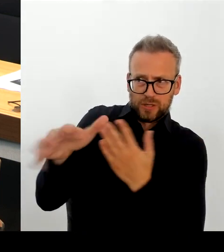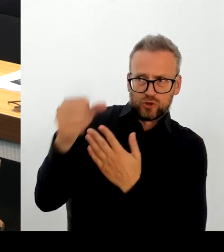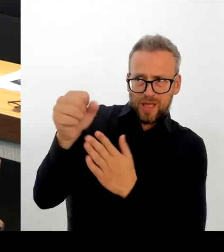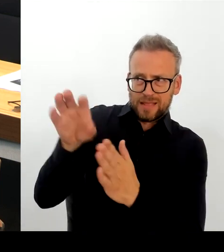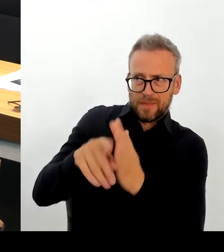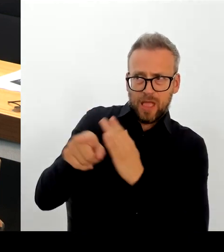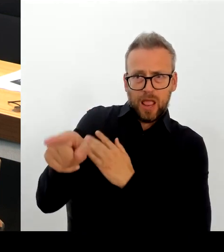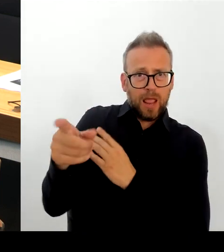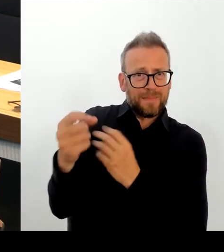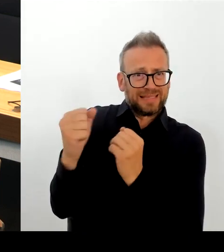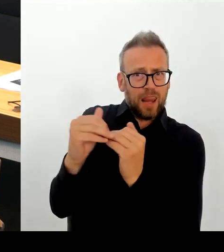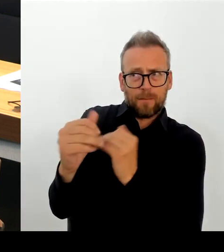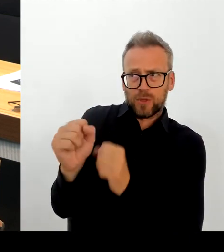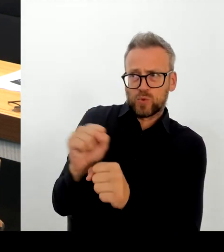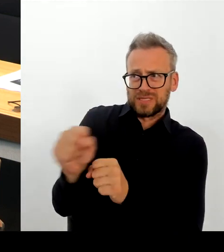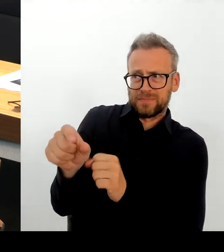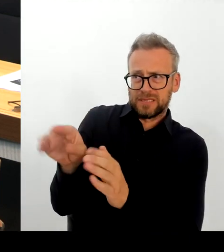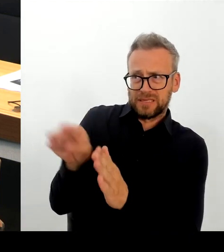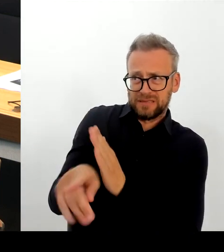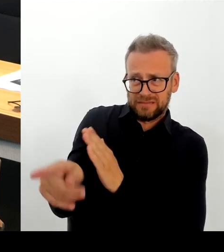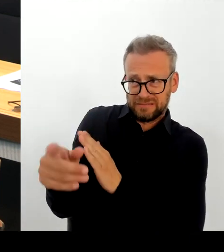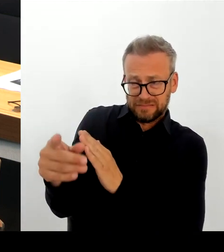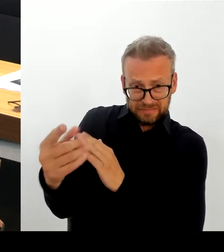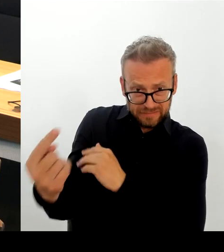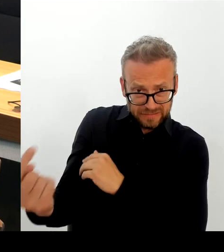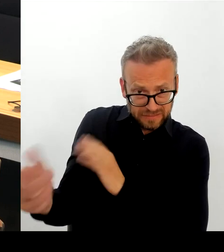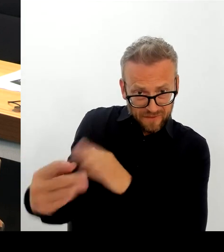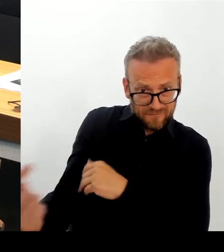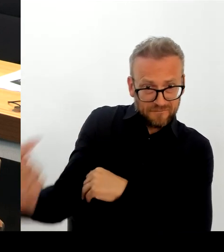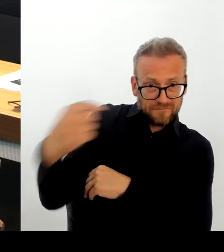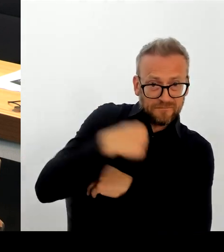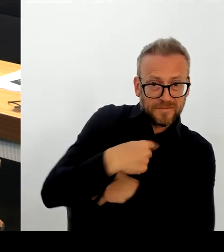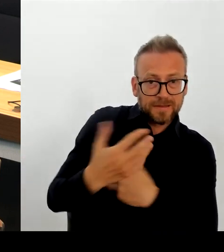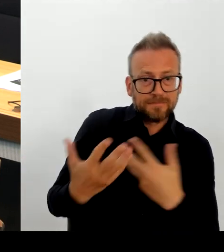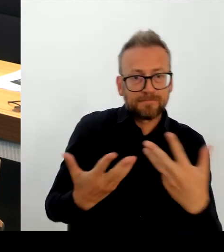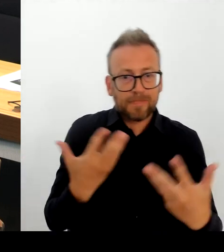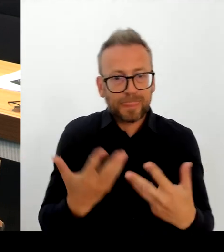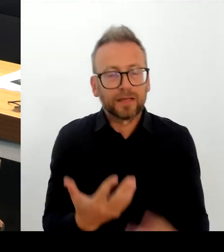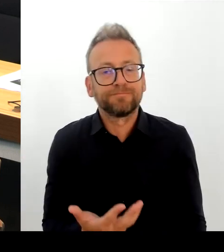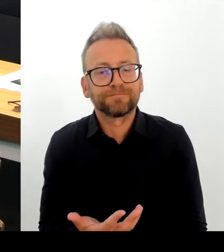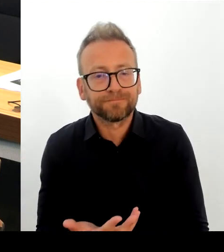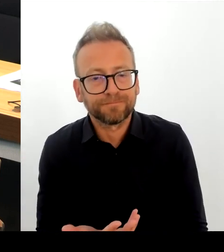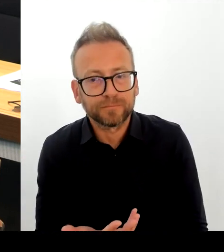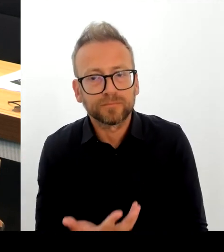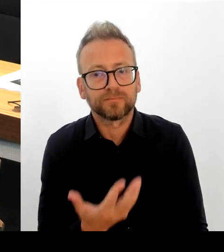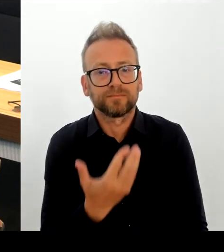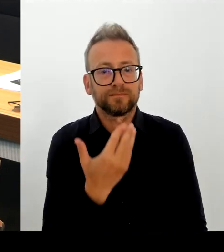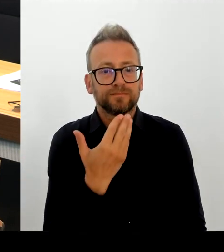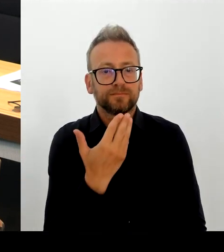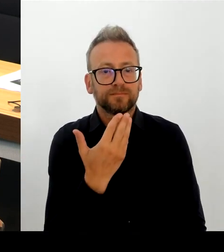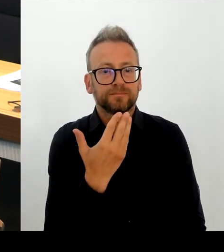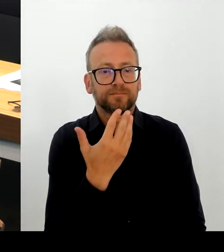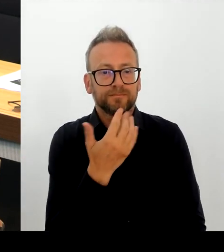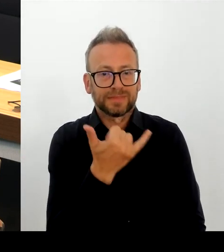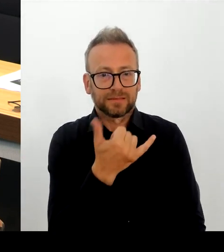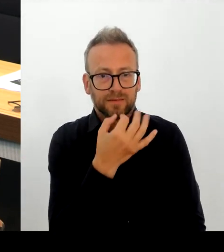dort entschieden wird, dass das sichere Herkunftsstaaten sind, dann hat sich das Land Berlin selbstverständlich auch daran